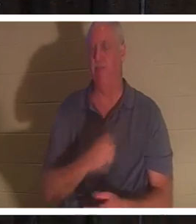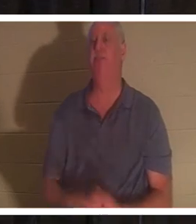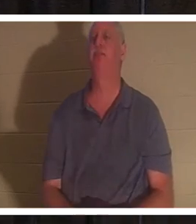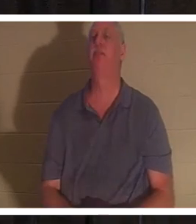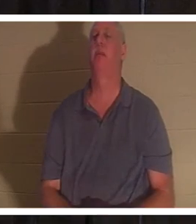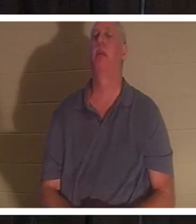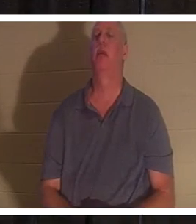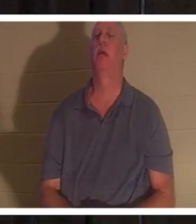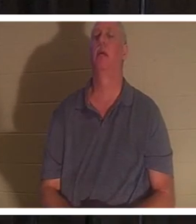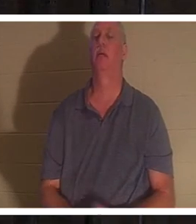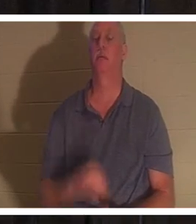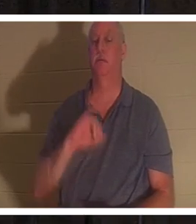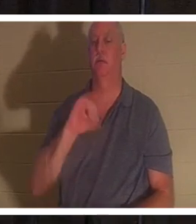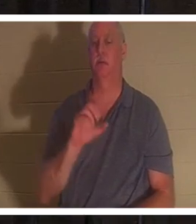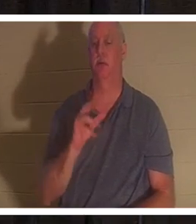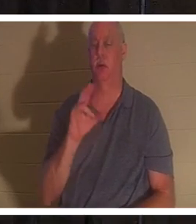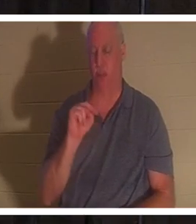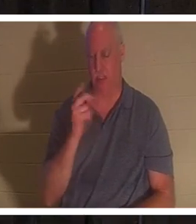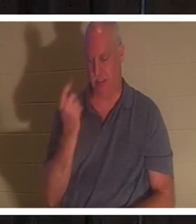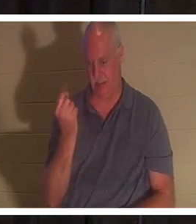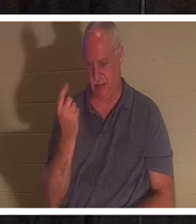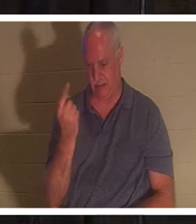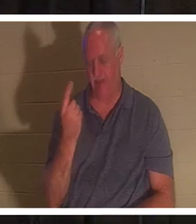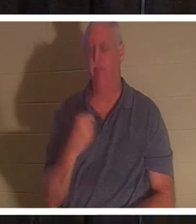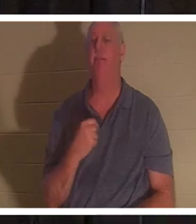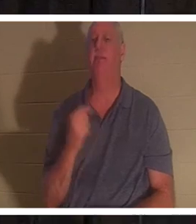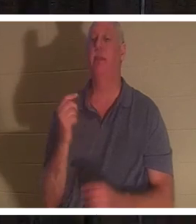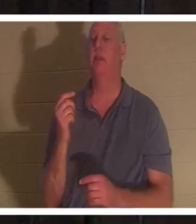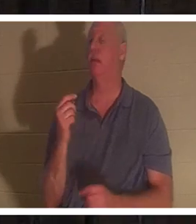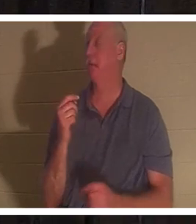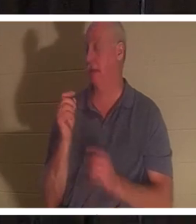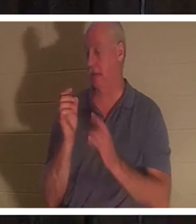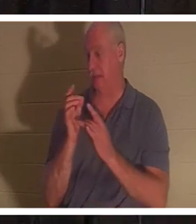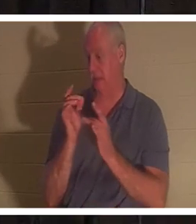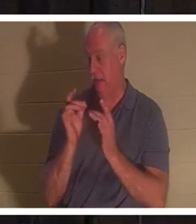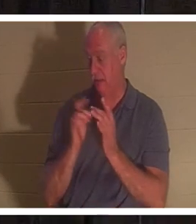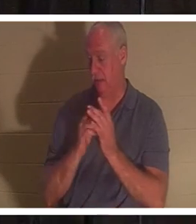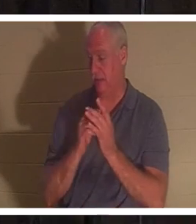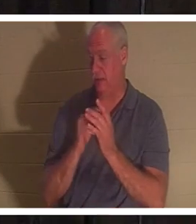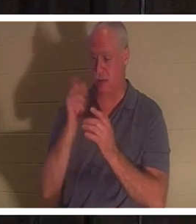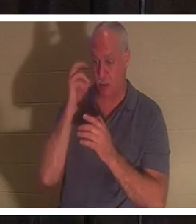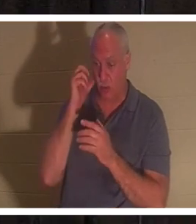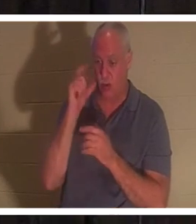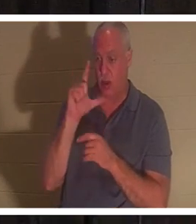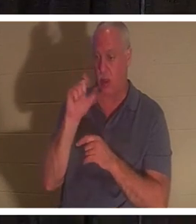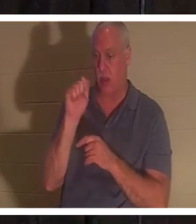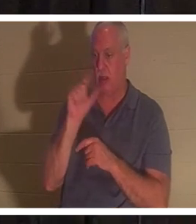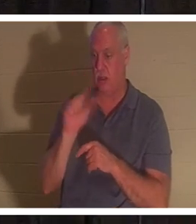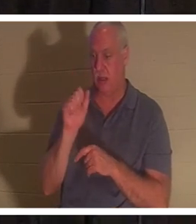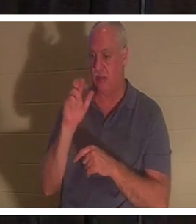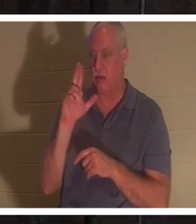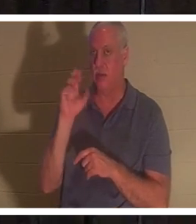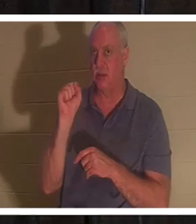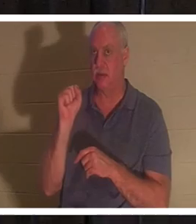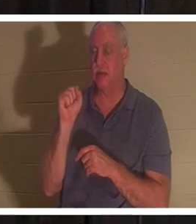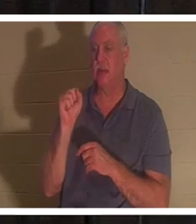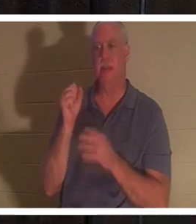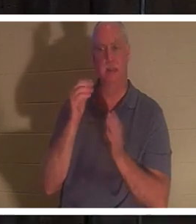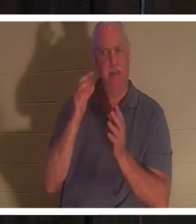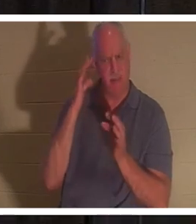ヨハネ 11 章をご覧ください。イエスは、ラザロが病気であることを知らされたとき、意図的に待ってくださいました。彼じゃないの？彼は